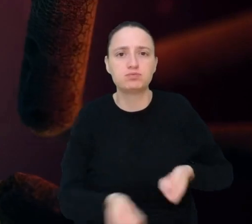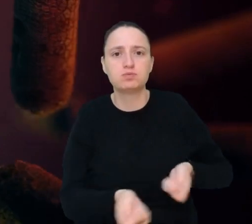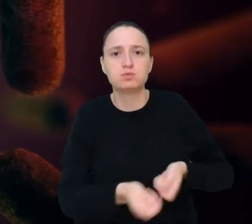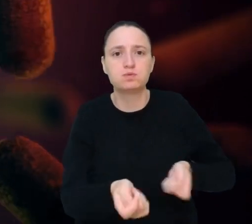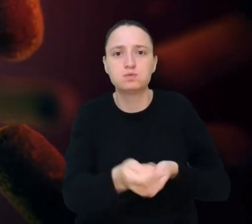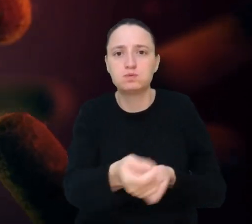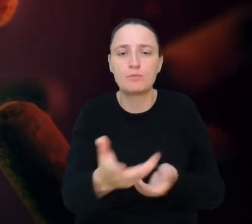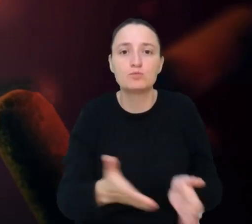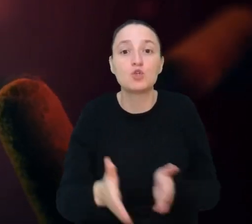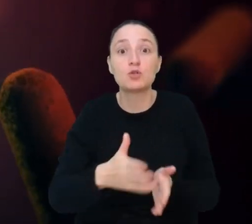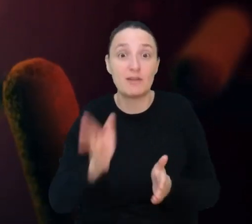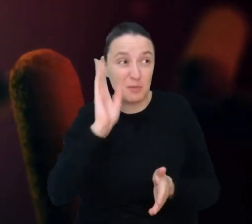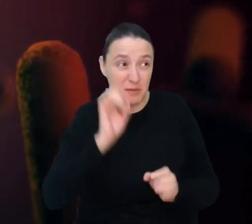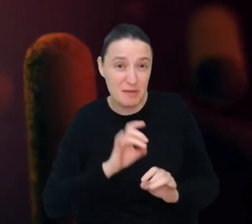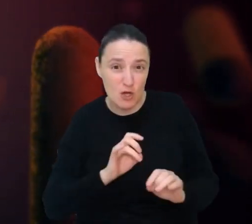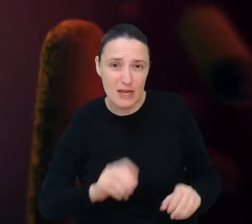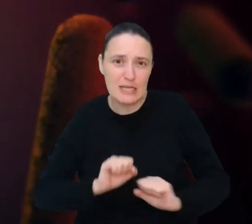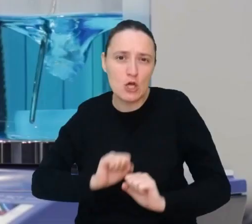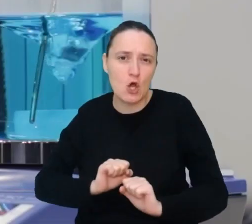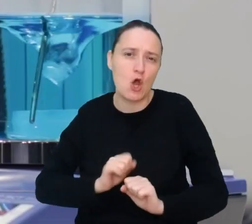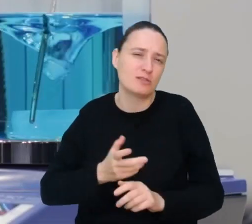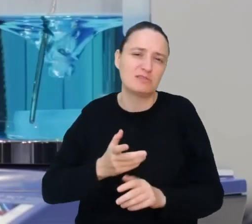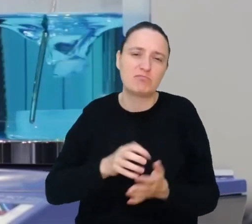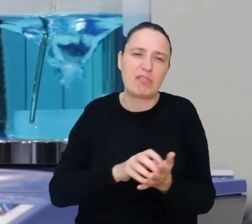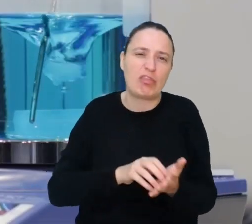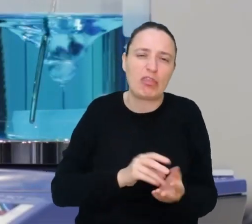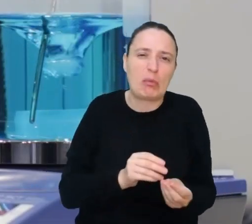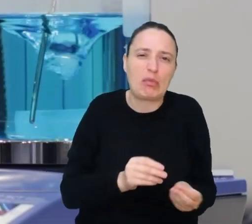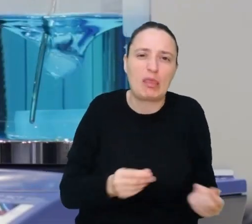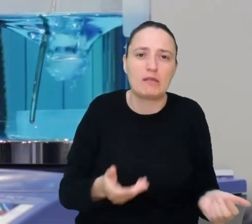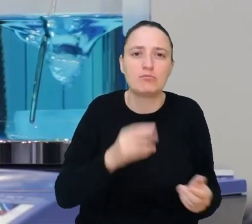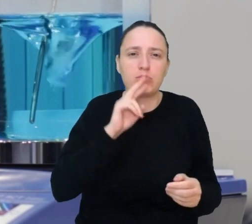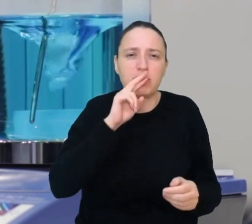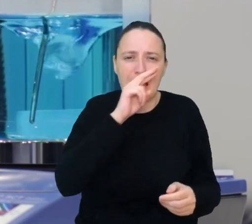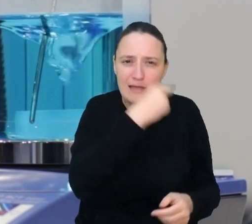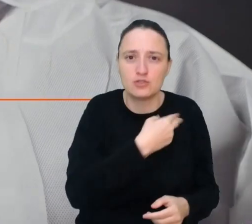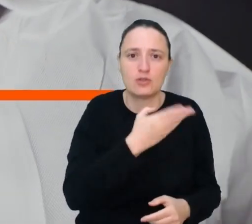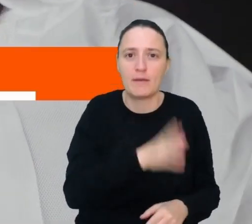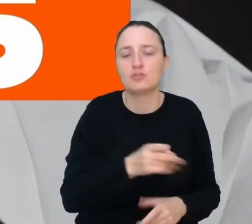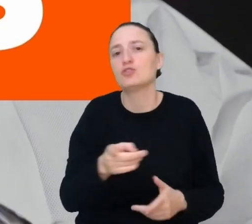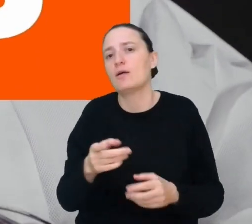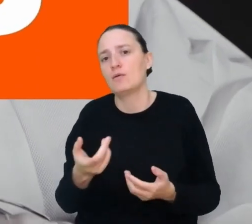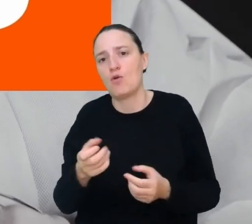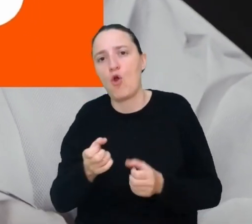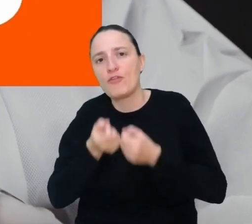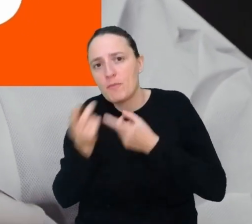żeby mikroorganizmy chroniły nas przed pleśnią, przetwarzały odpadki, a nawet wytwarzały energię.